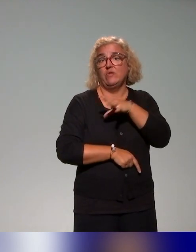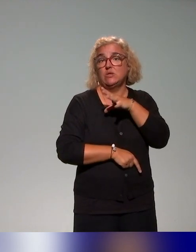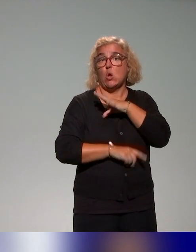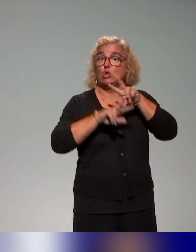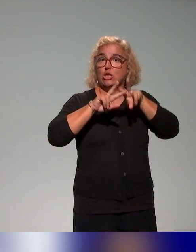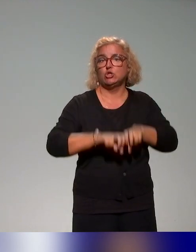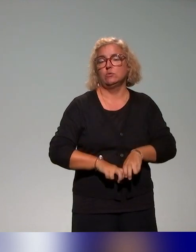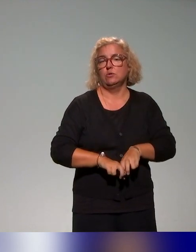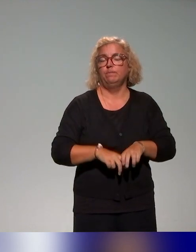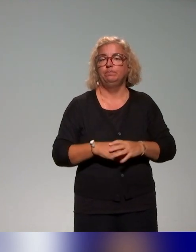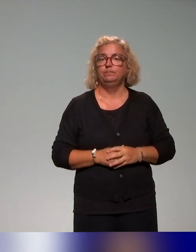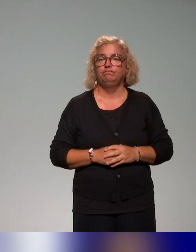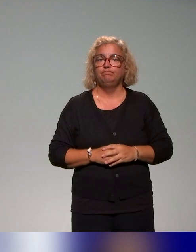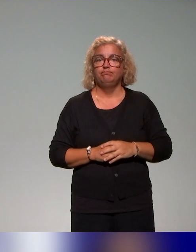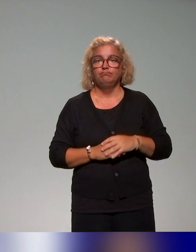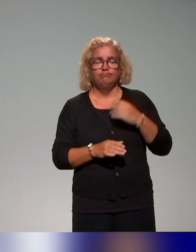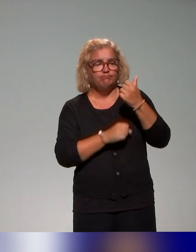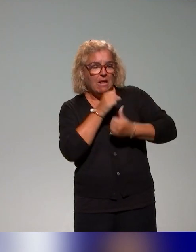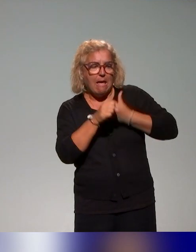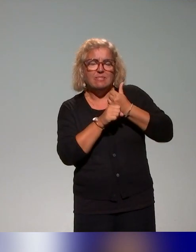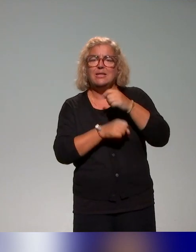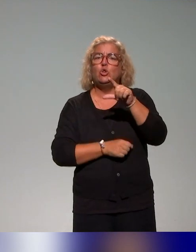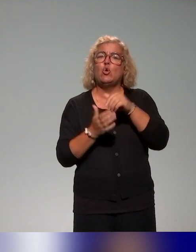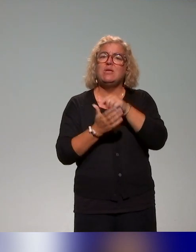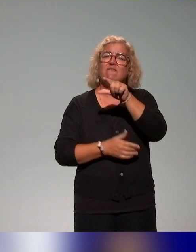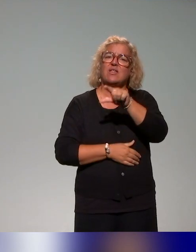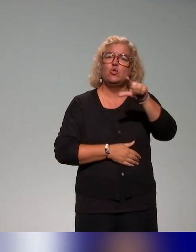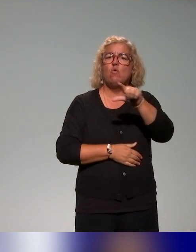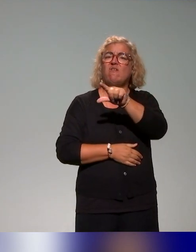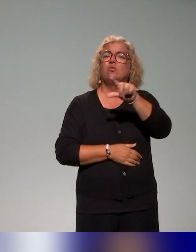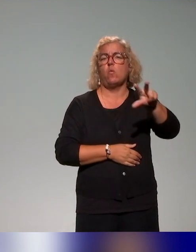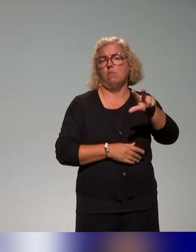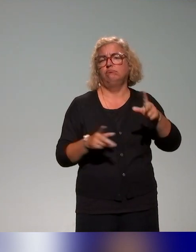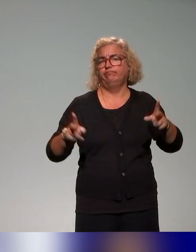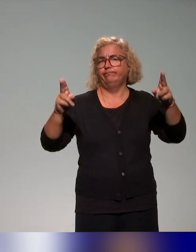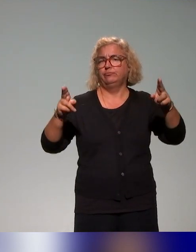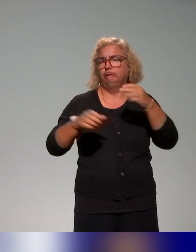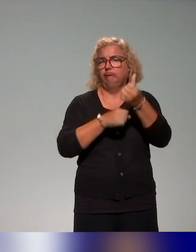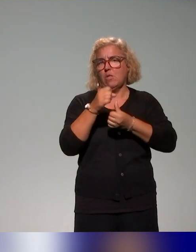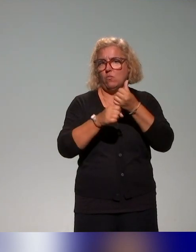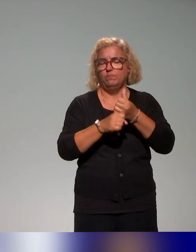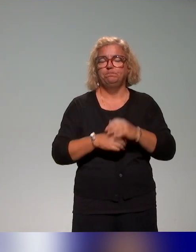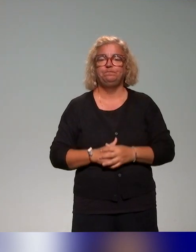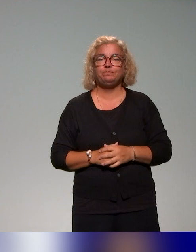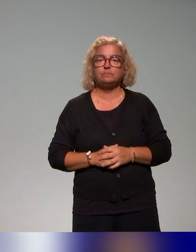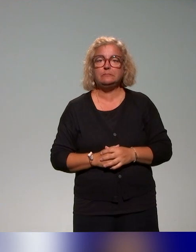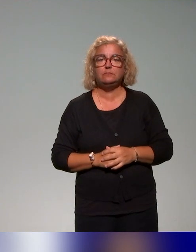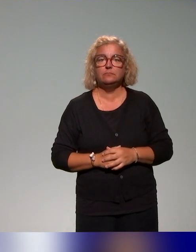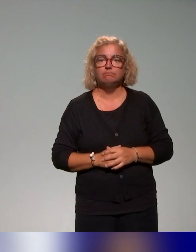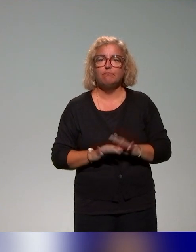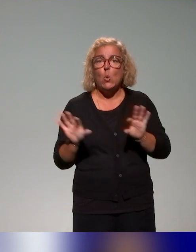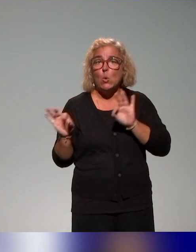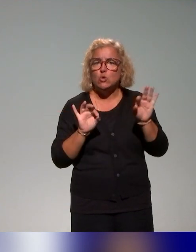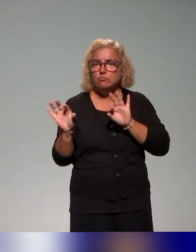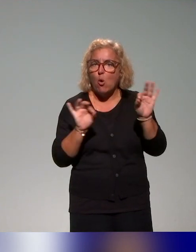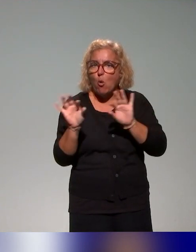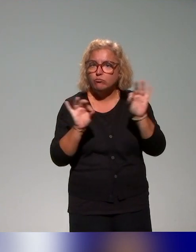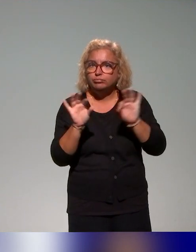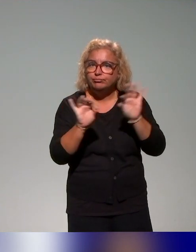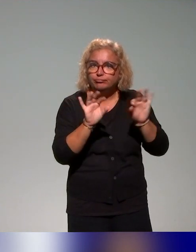Ce recensement s'est déroulé sur l'année 2022-2023 et puis on a